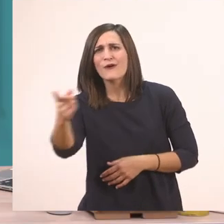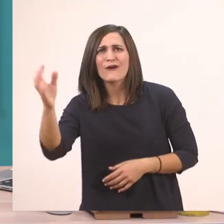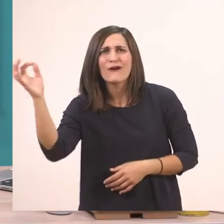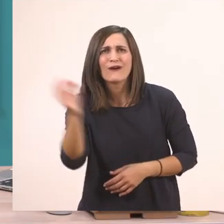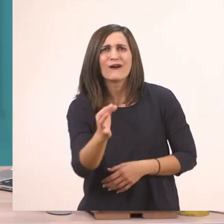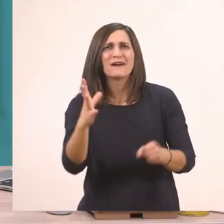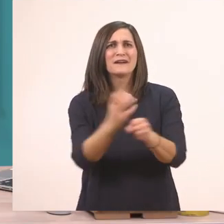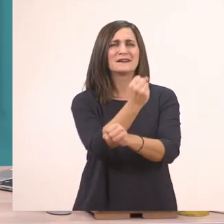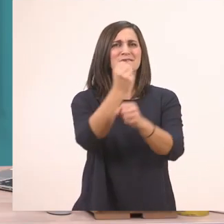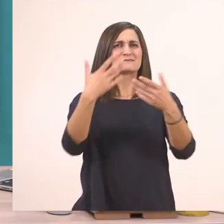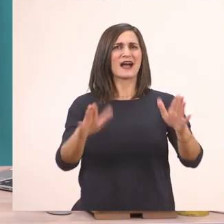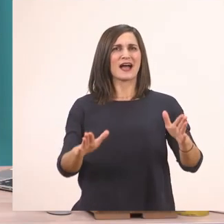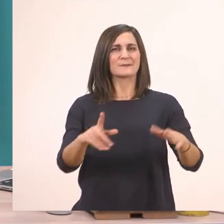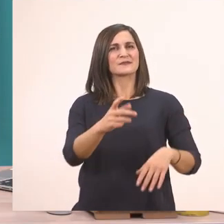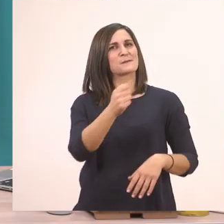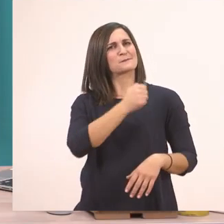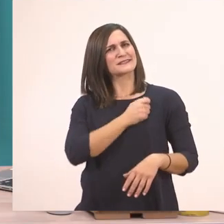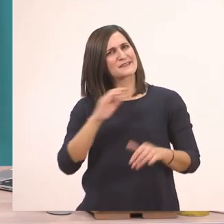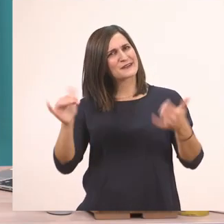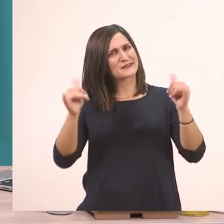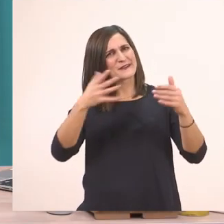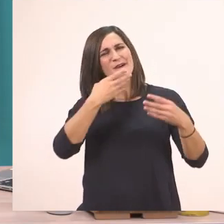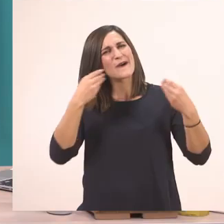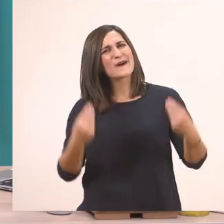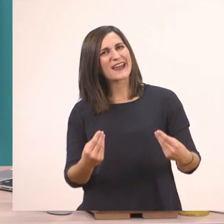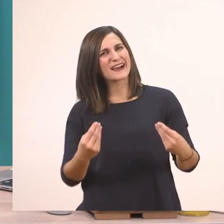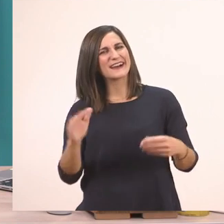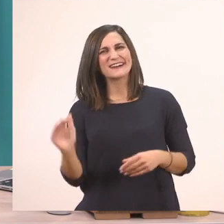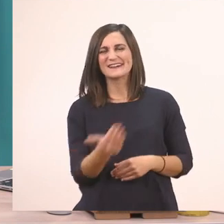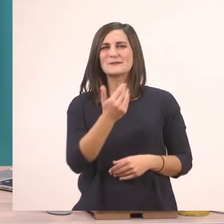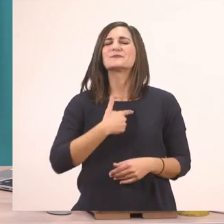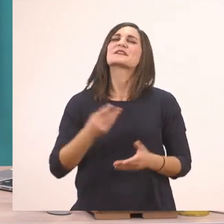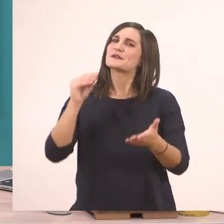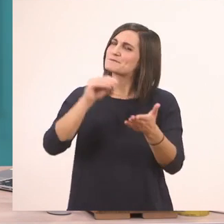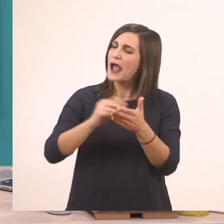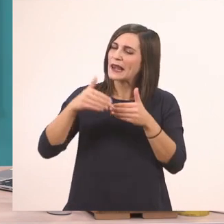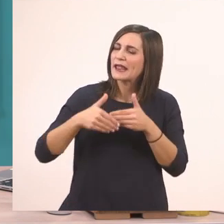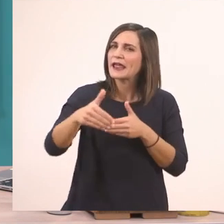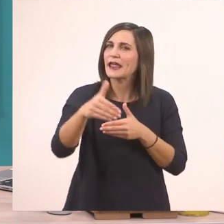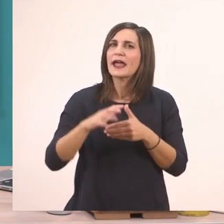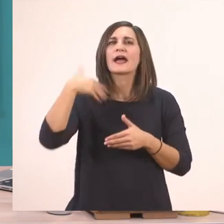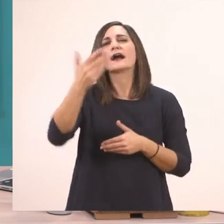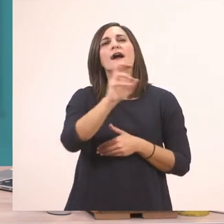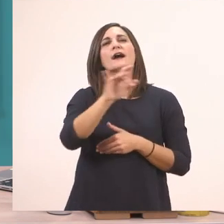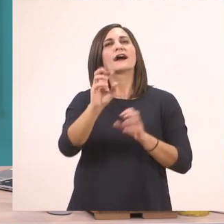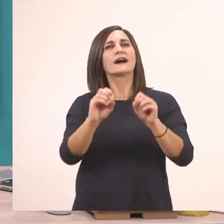Και πιστεύω ότι περάσατε και όμορφα. Θα τα ξαναπούμε σύντομα με το επόμενό μας γραμματάκι.